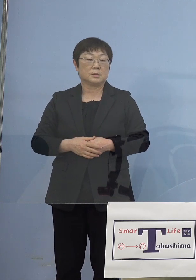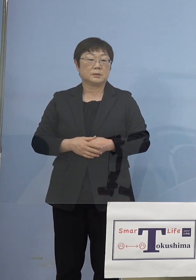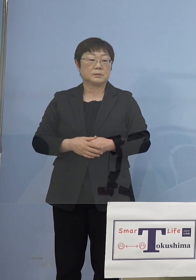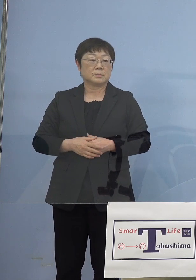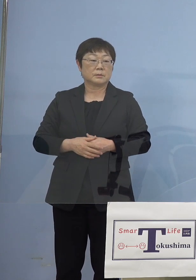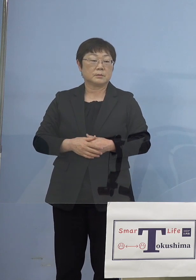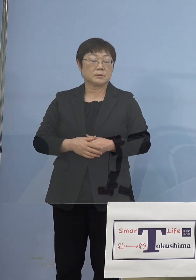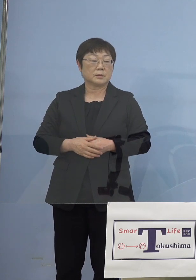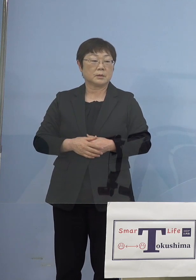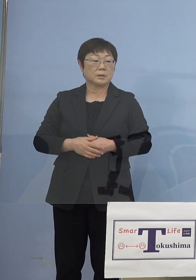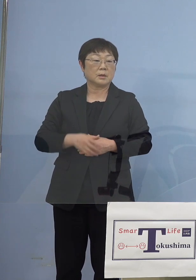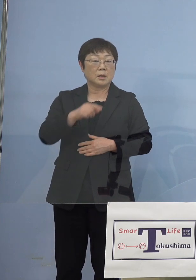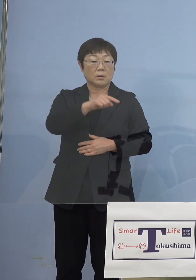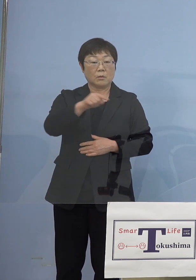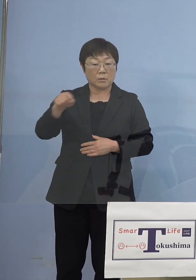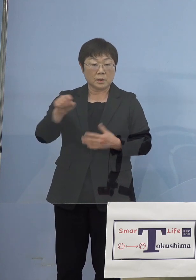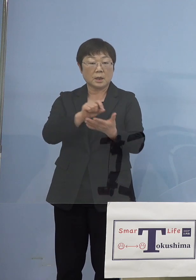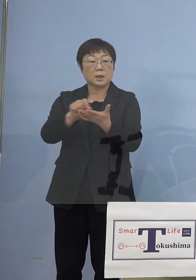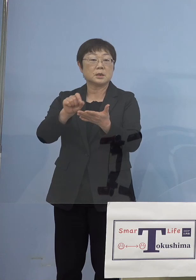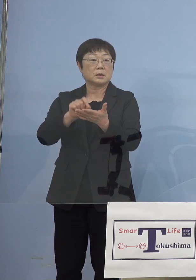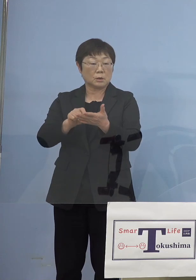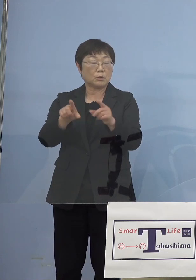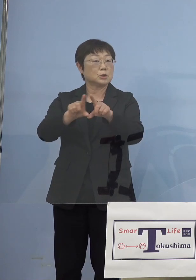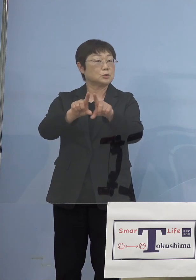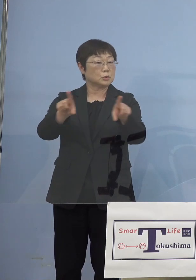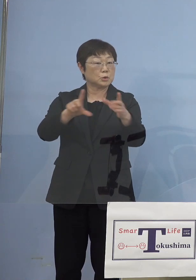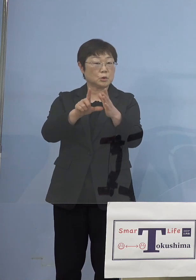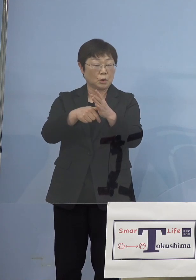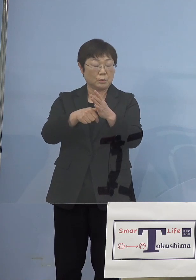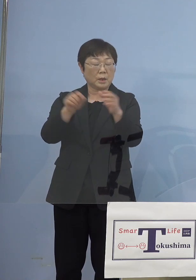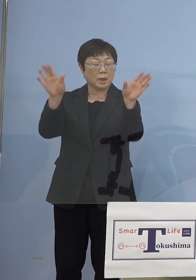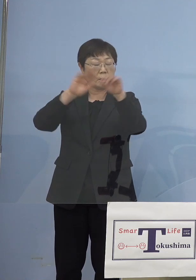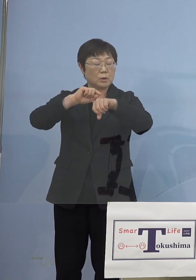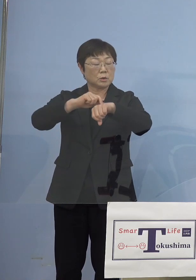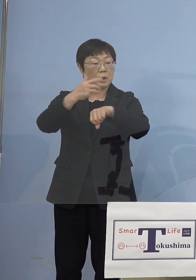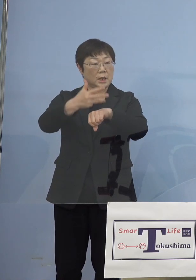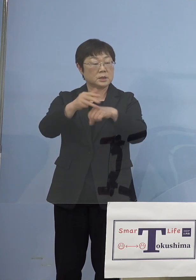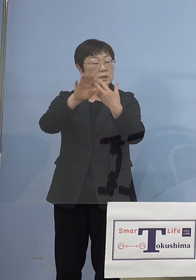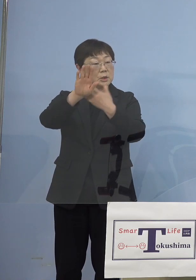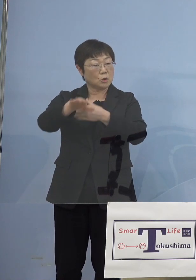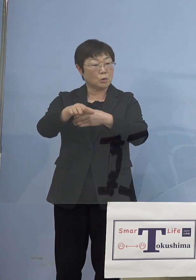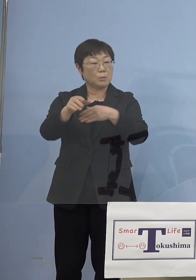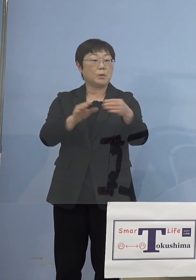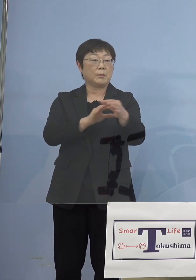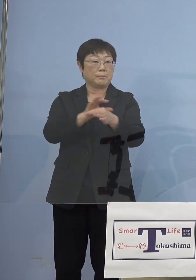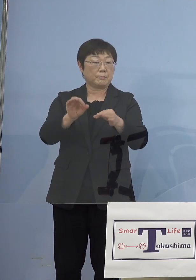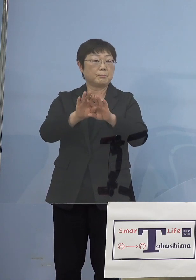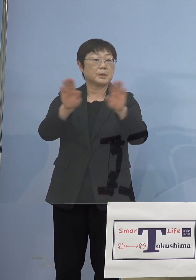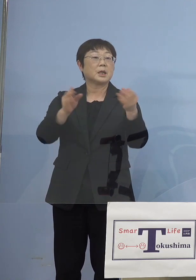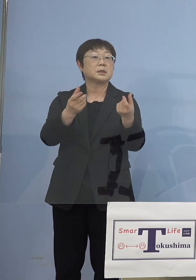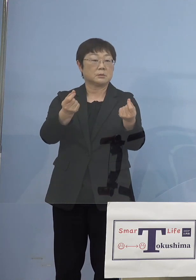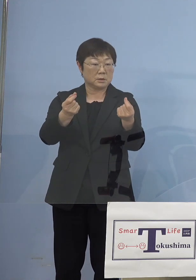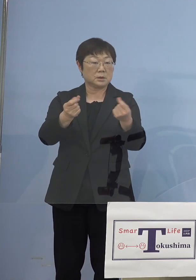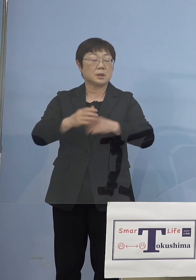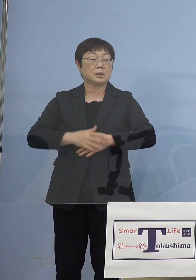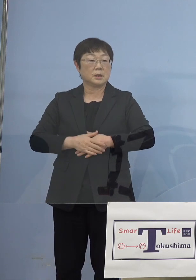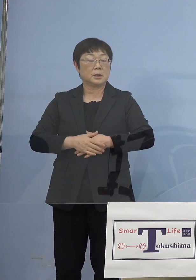（NHK） ということはここにあるものは 通常であればごめんなさい20時以降も 基本的にはやっている施設ということですね （知事） そうです、はい （NHK） 11施設というふうにさせていただきます